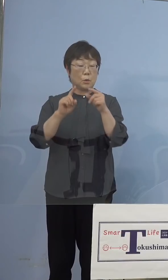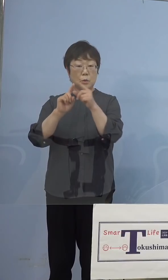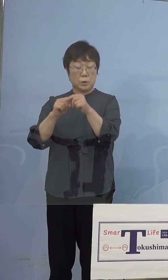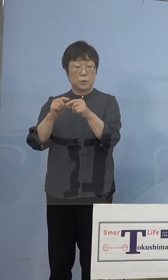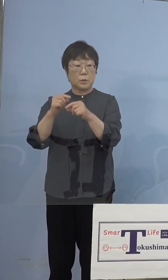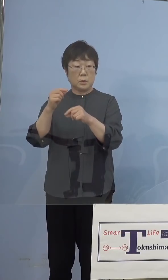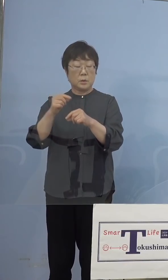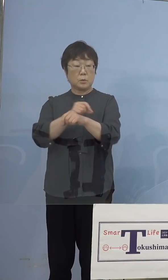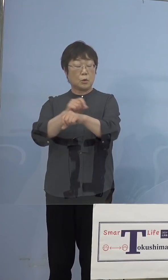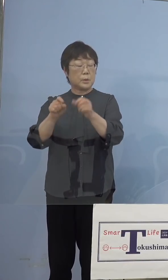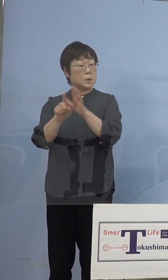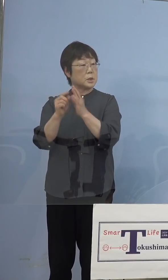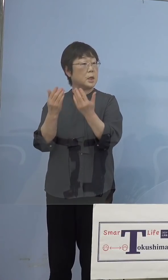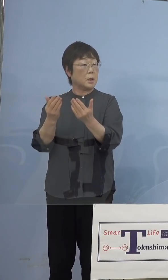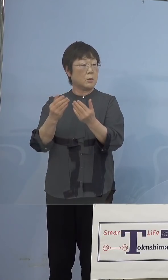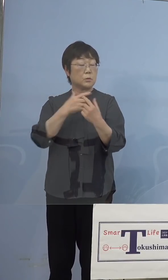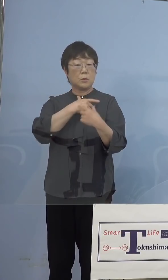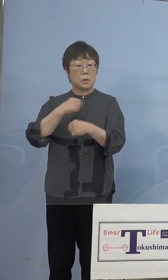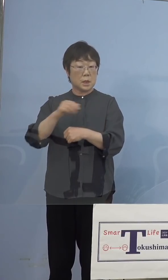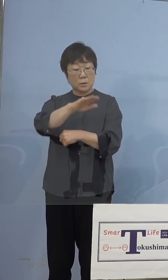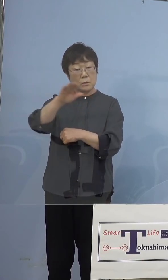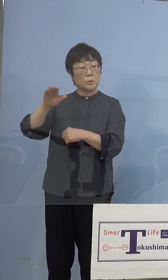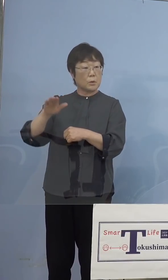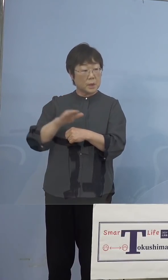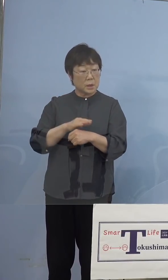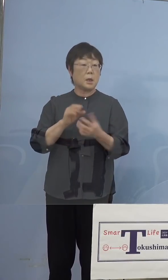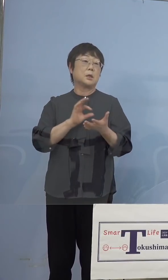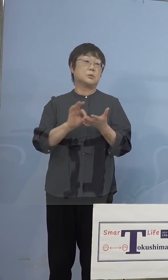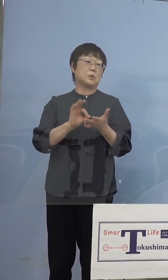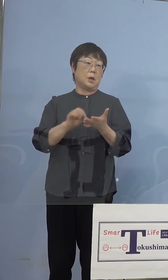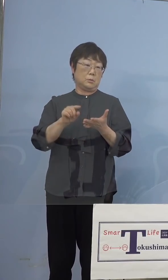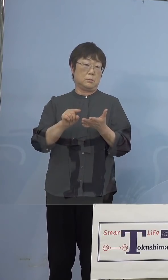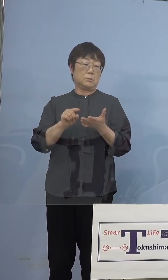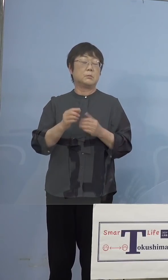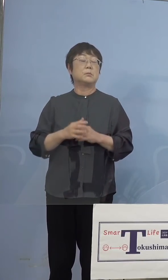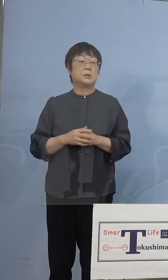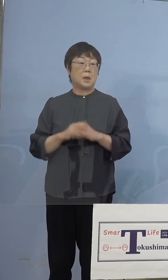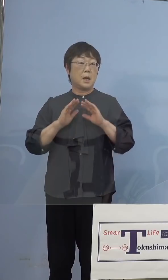特別支援学校の皆さん方 お使いをいただきますので、万が一のことが